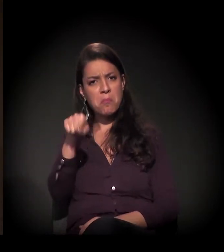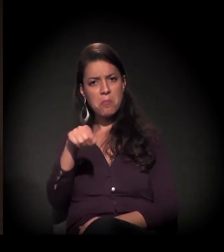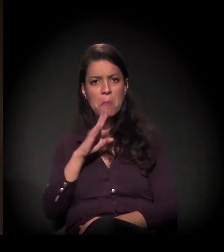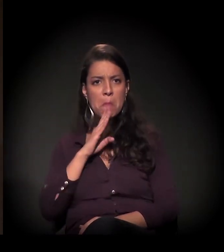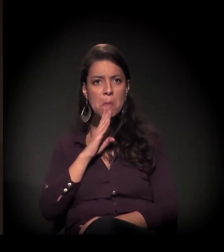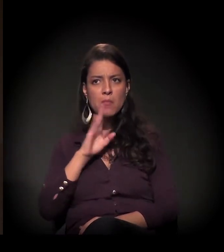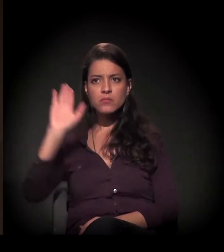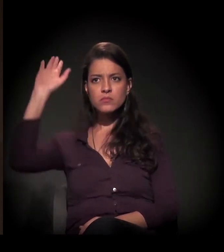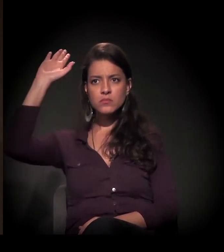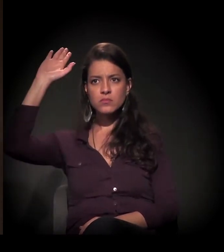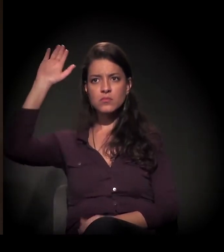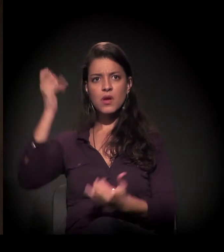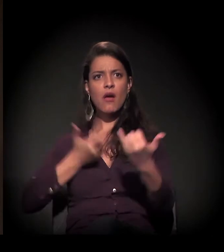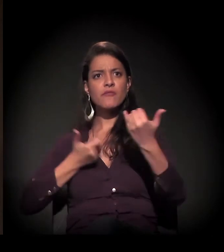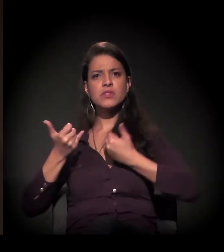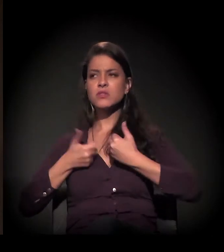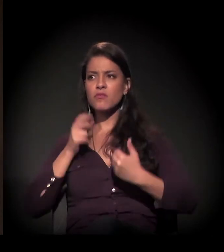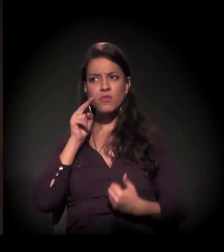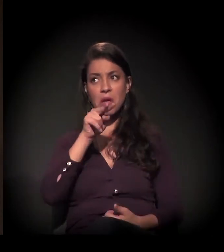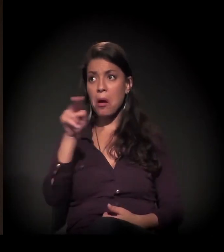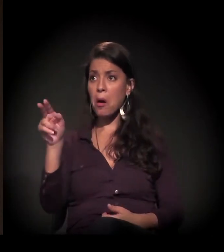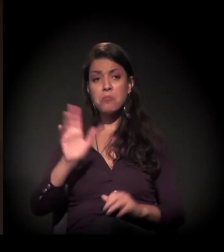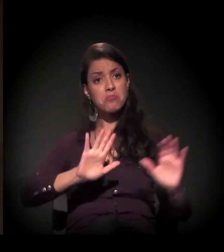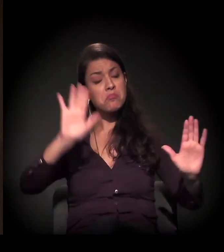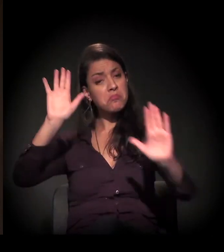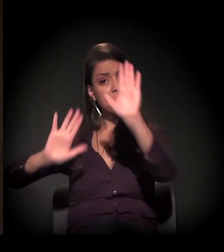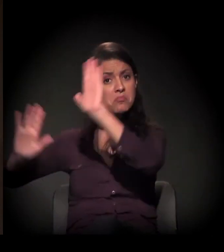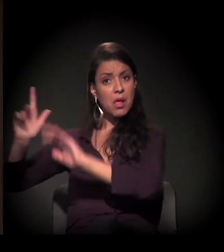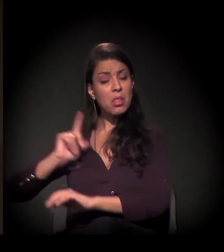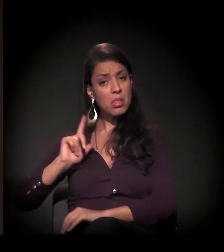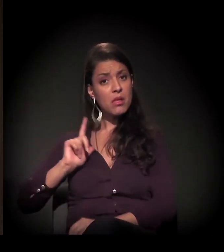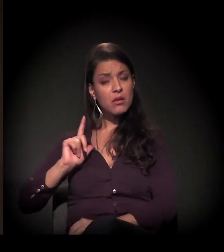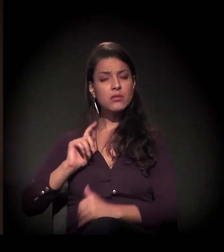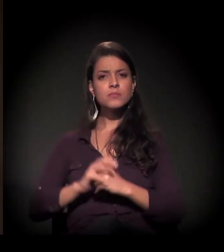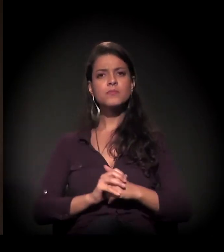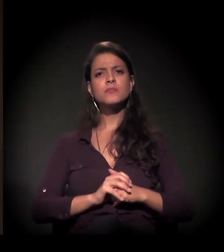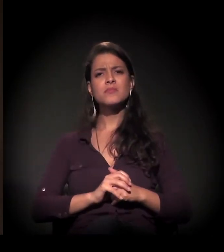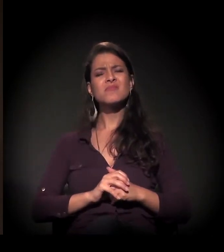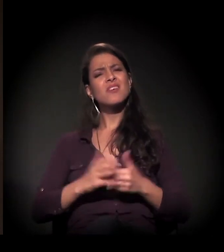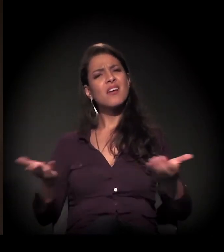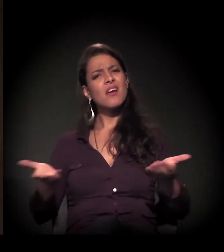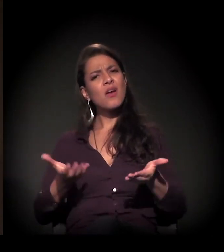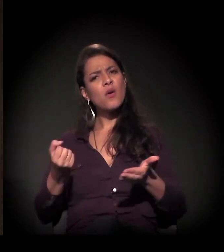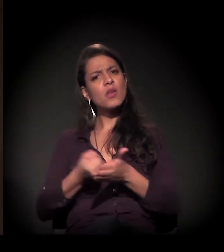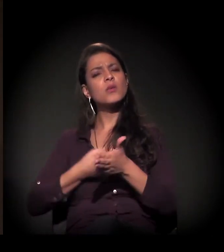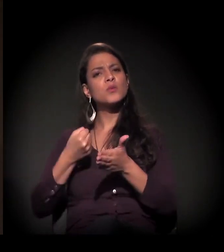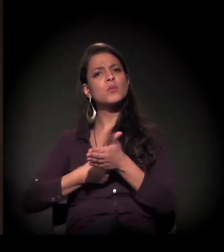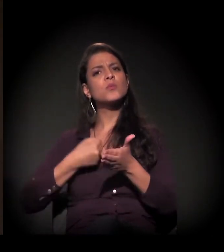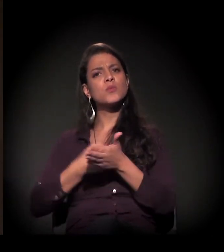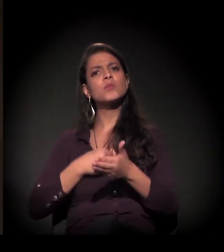Quem já ouviu falar levanta a mão, só para a gente ver aqui. Bastante gente conhece... Então nós estamos numa luta neste momento.